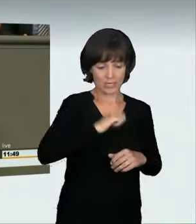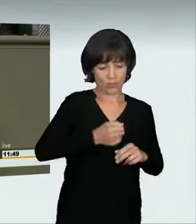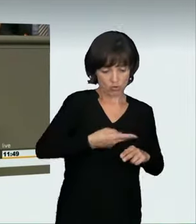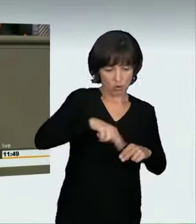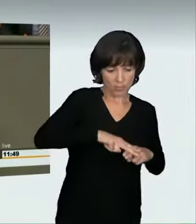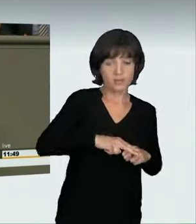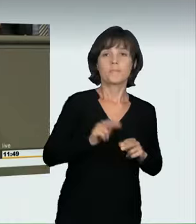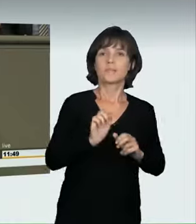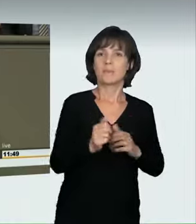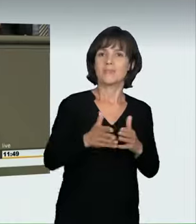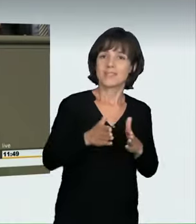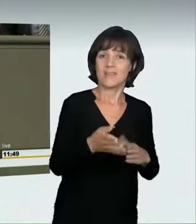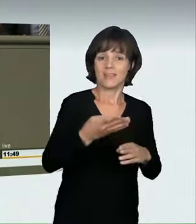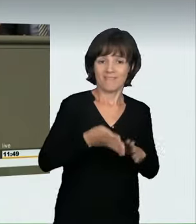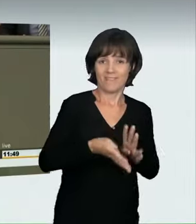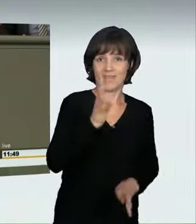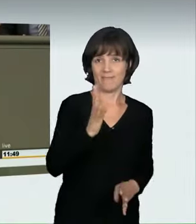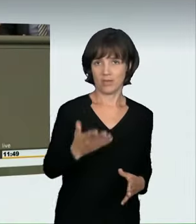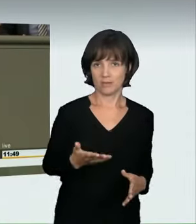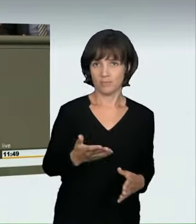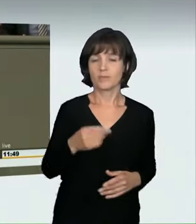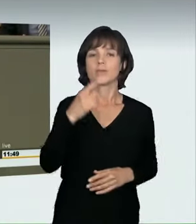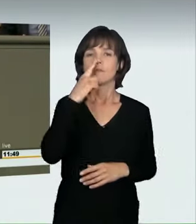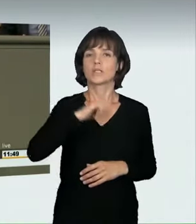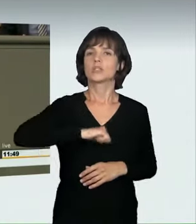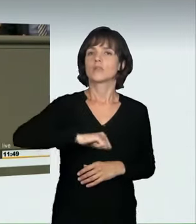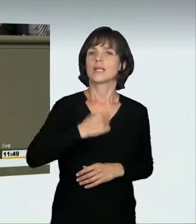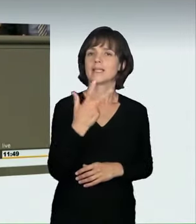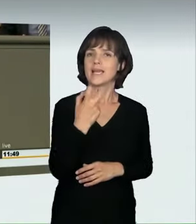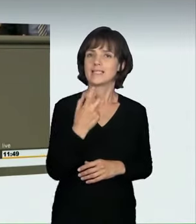Bei einer Geschwindigkeit von 30 km pro Stunde kann ein Erwachsener